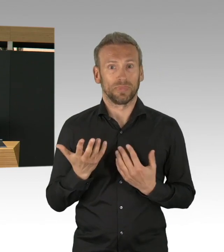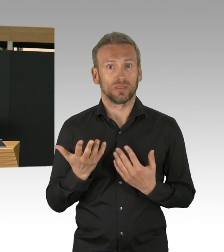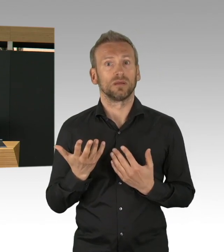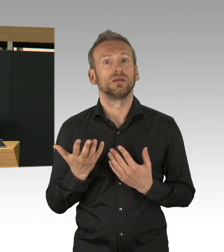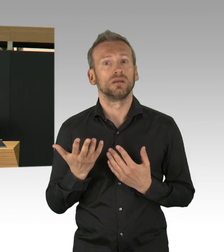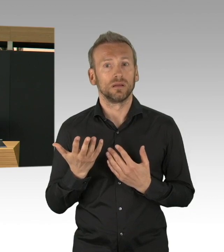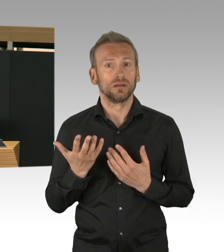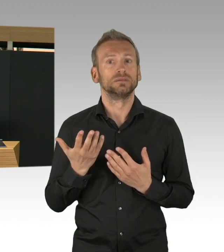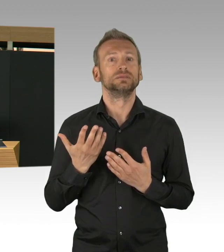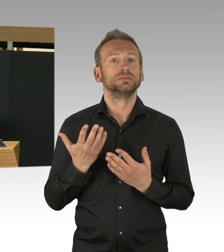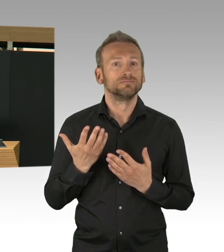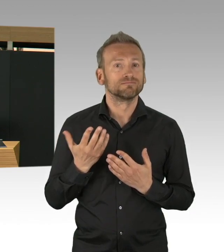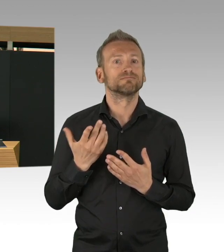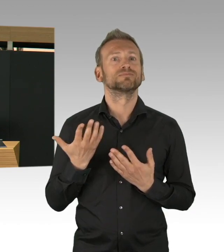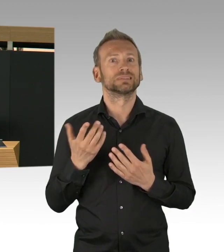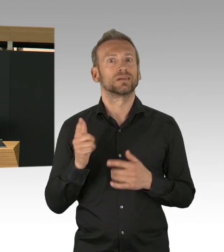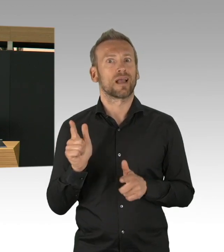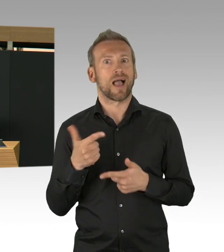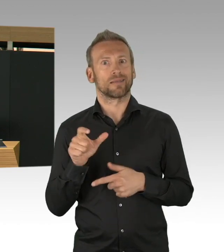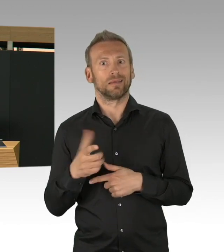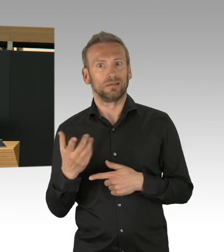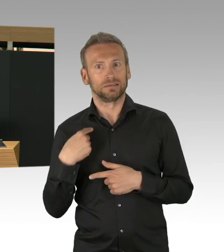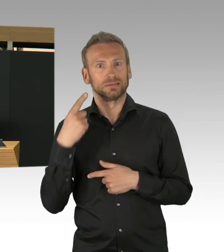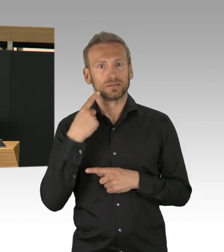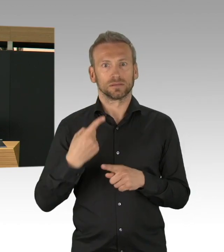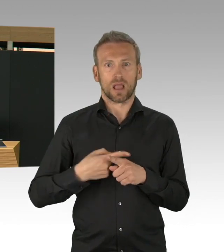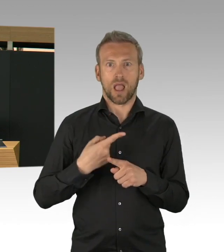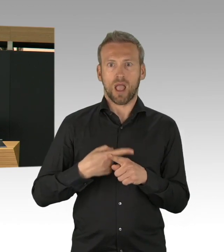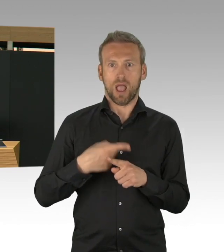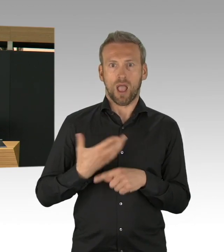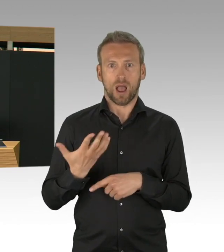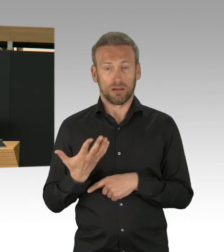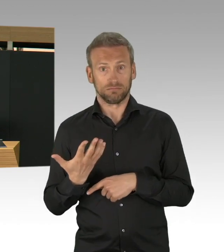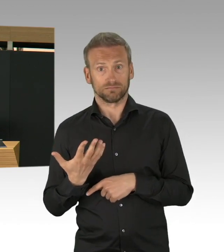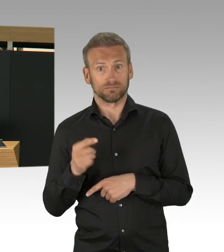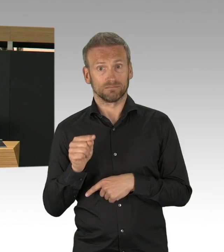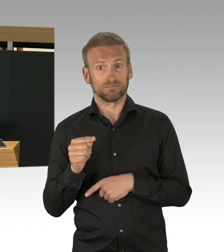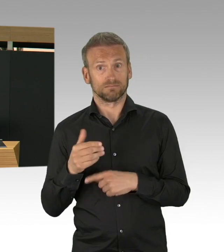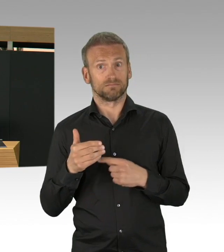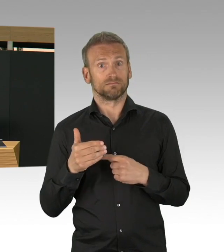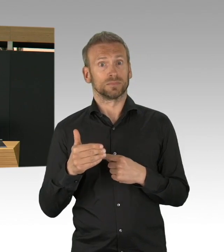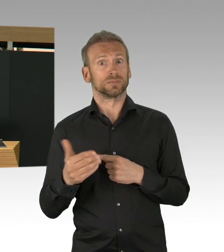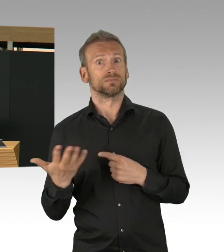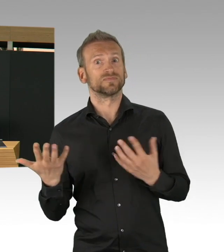und dass diese Entwicklung sich rasant entwickeln kann, das wissen wir alle, wir dürfen das Erreichte,